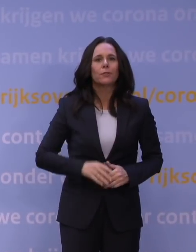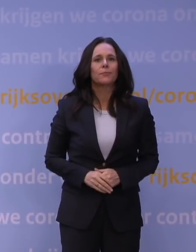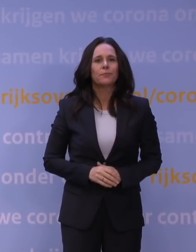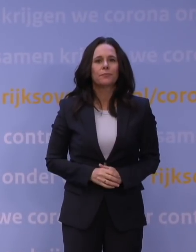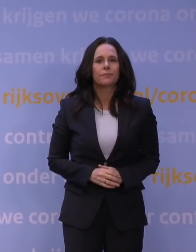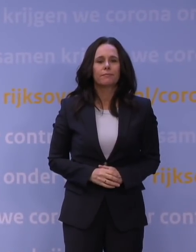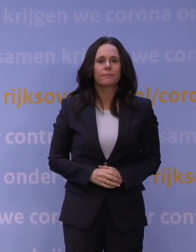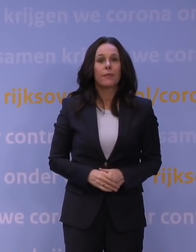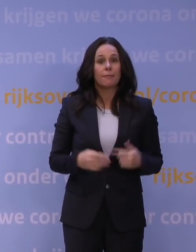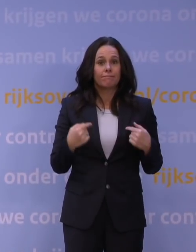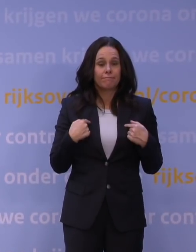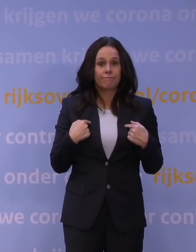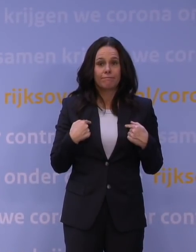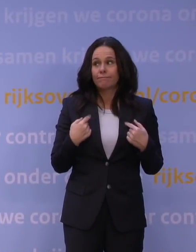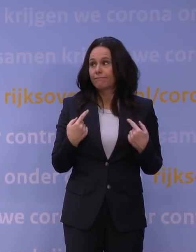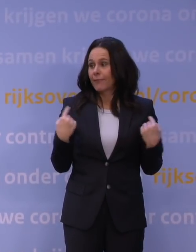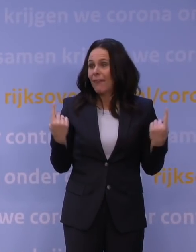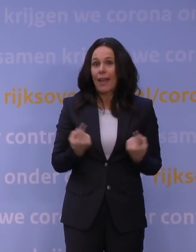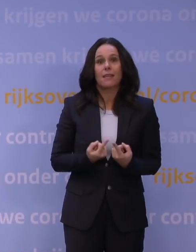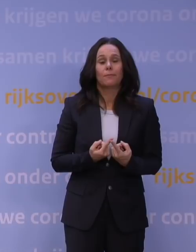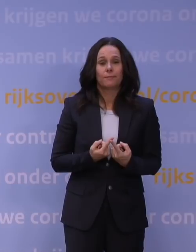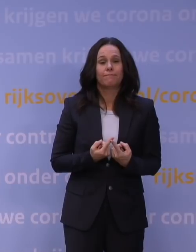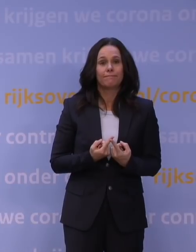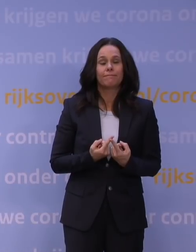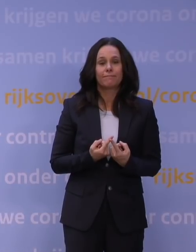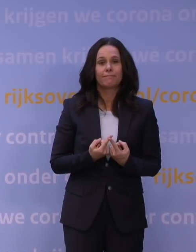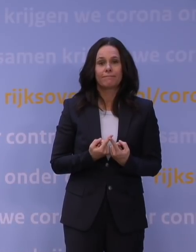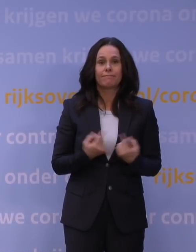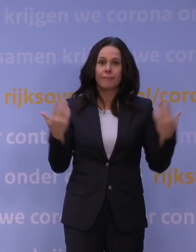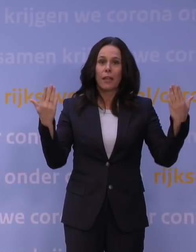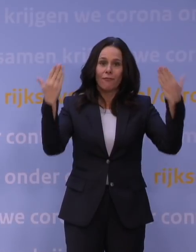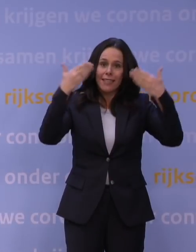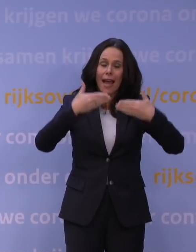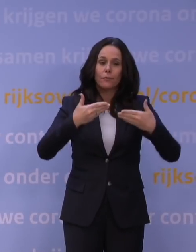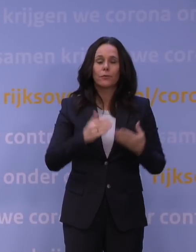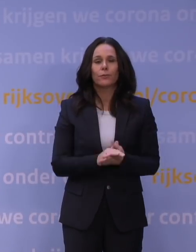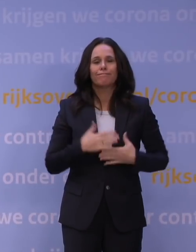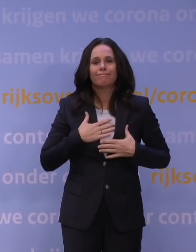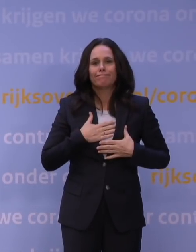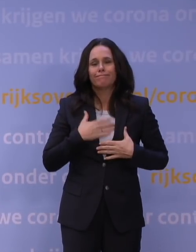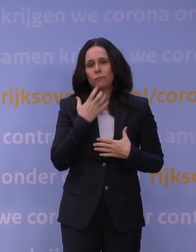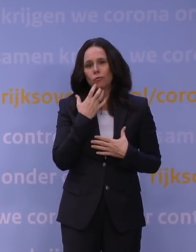Ik, wij... We staan hier vanavond met een somber gemoed.